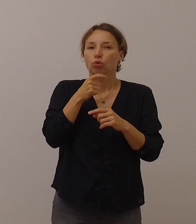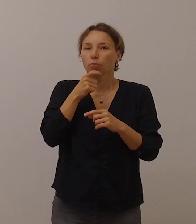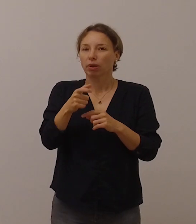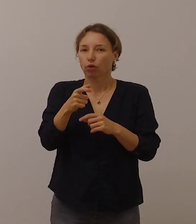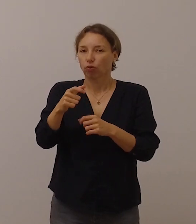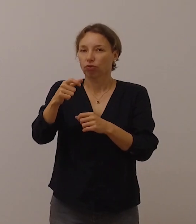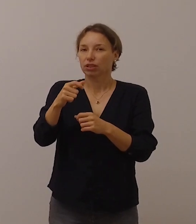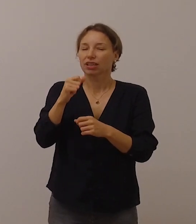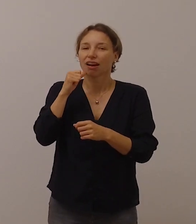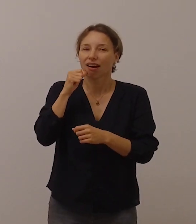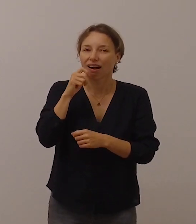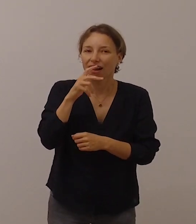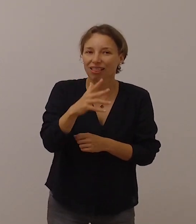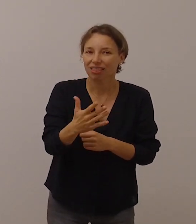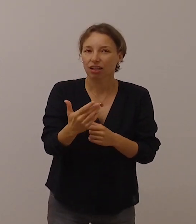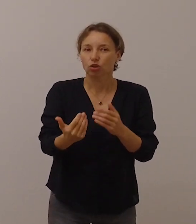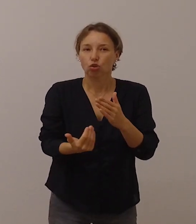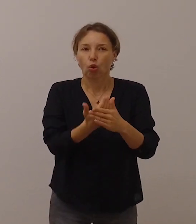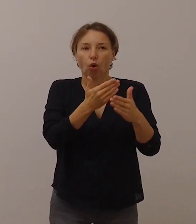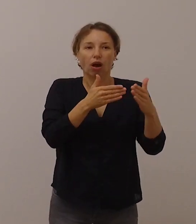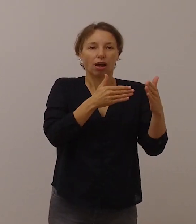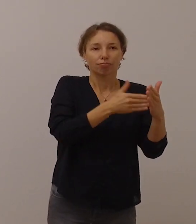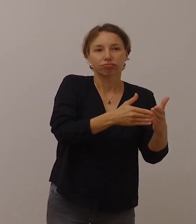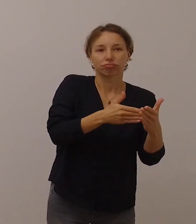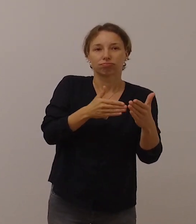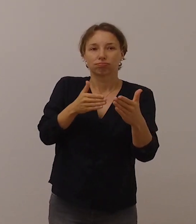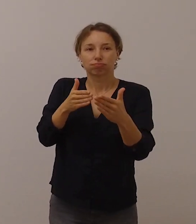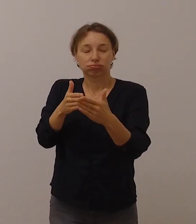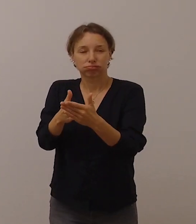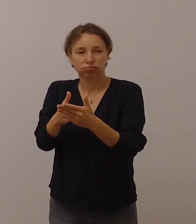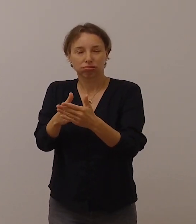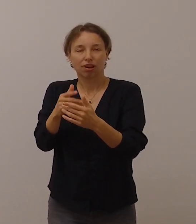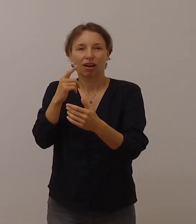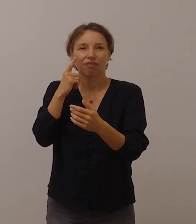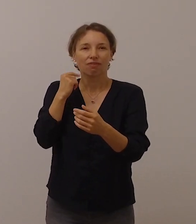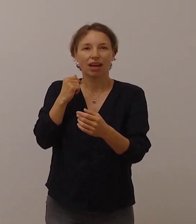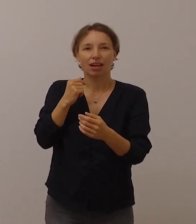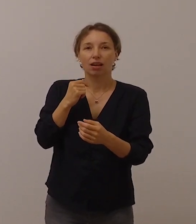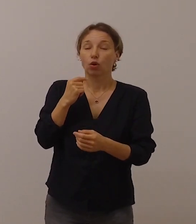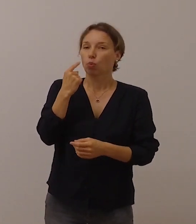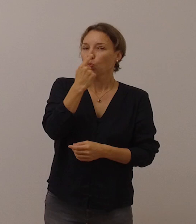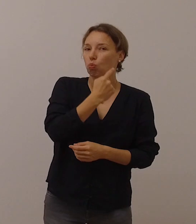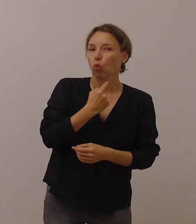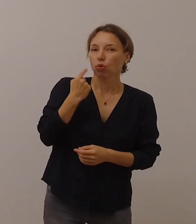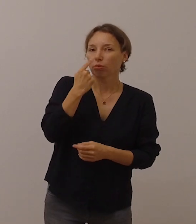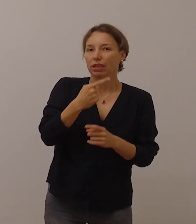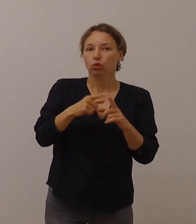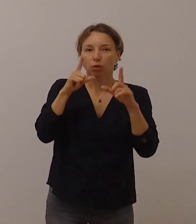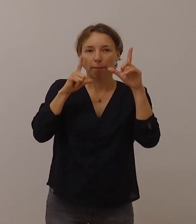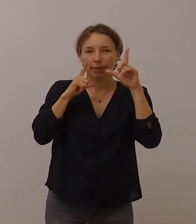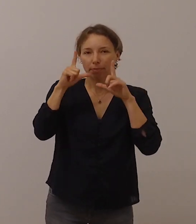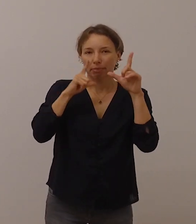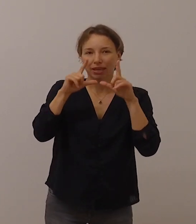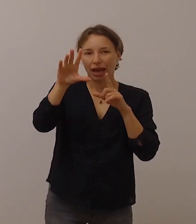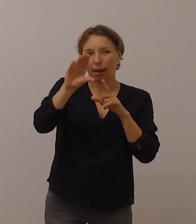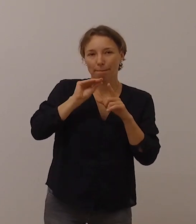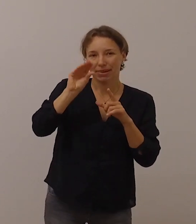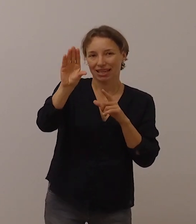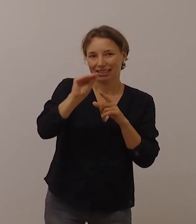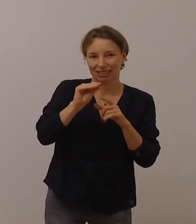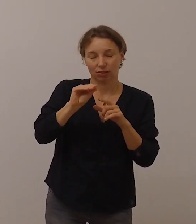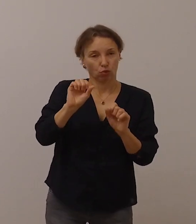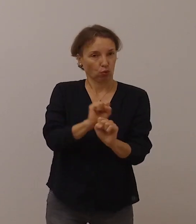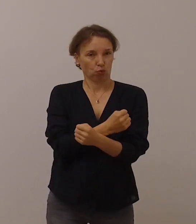neue Hürden entstanden sind, weil dadurch das Ablesen von Mundbild und Mimik unmöglich geworden ist.